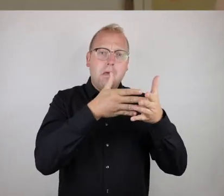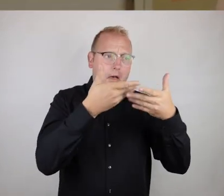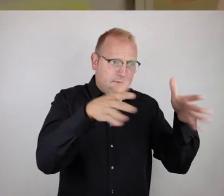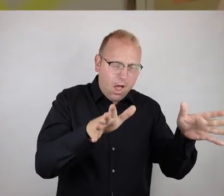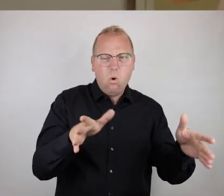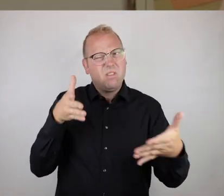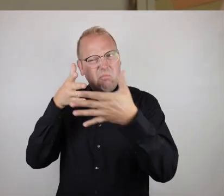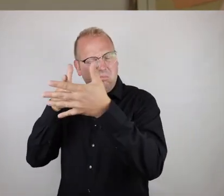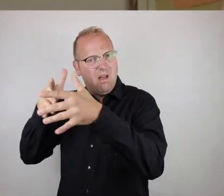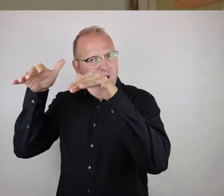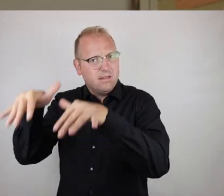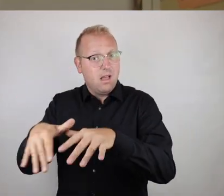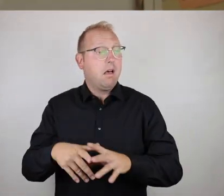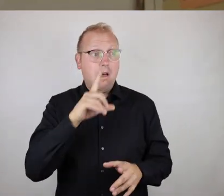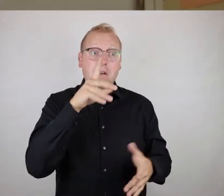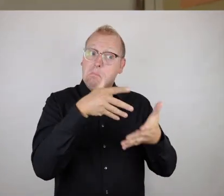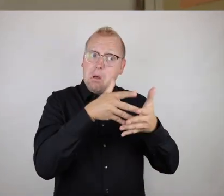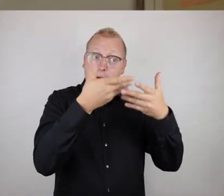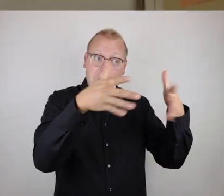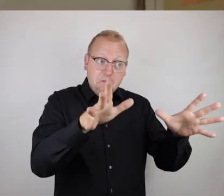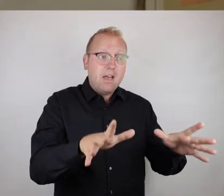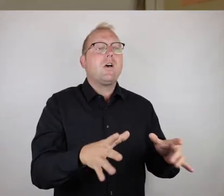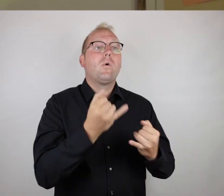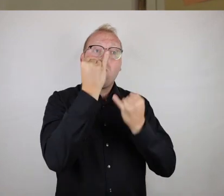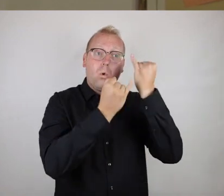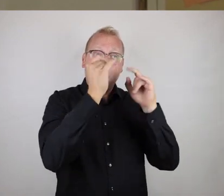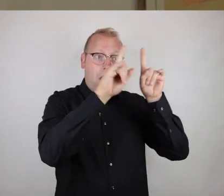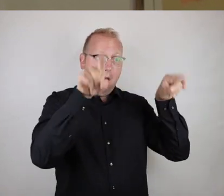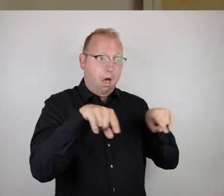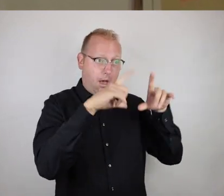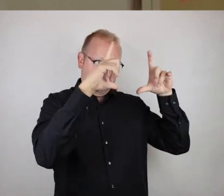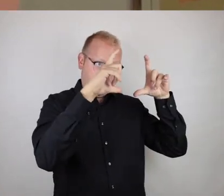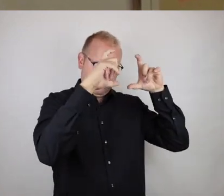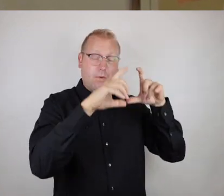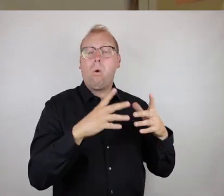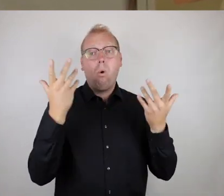Wenn etwas für euch gut zugänglich ist, würden wir dann mit dem grünen Rahmen ein Foto machen, und wenn etwas eher schwierig zu erreichen